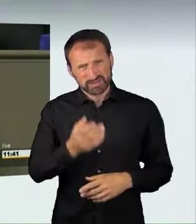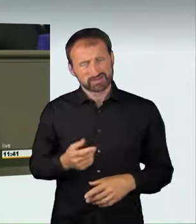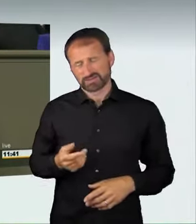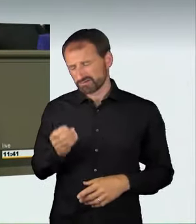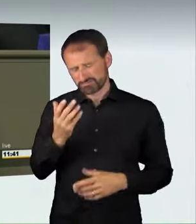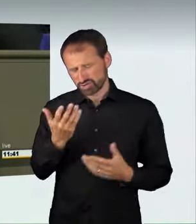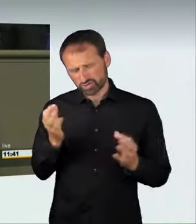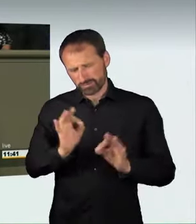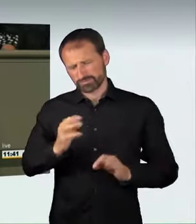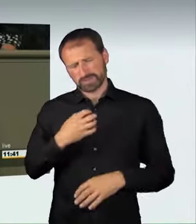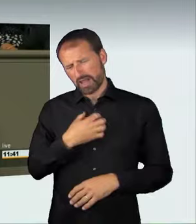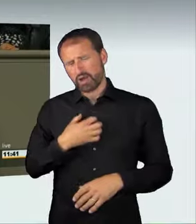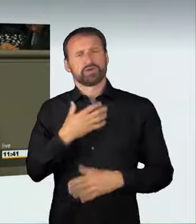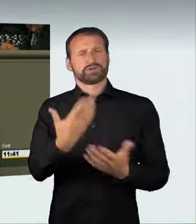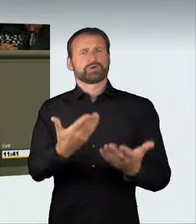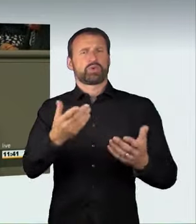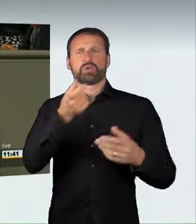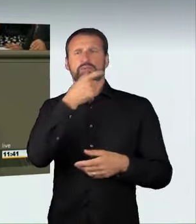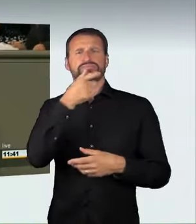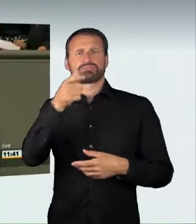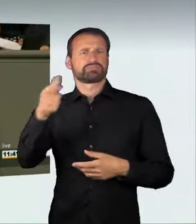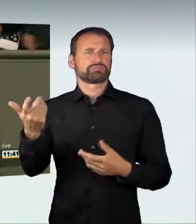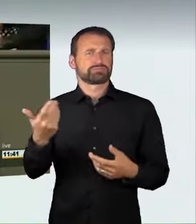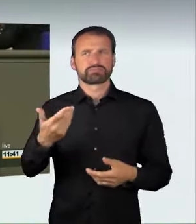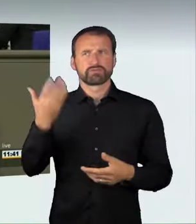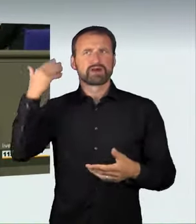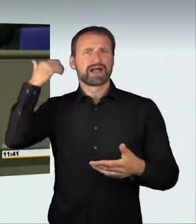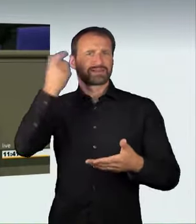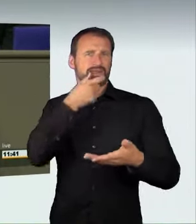aus der Vergangenheit, zum Beispiel aus Berlin.